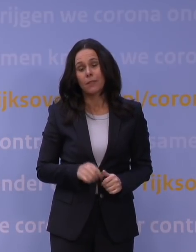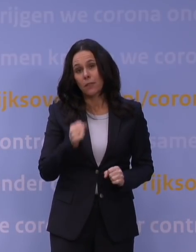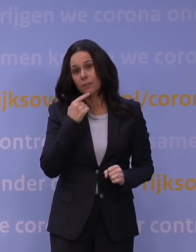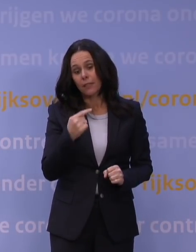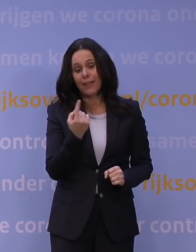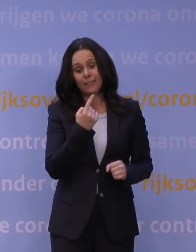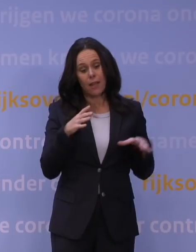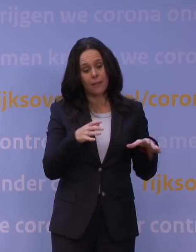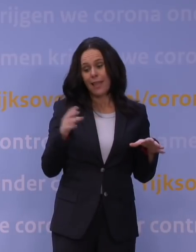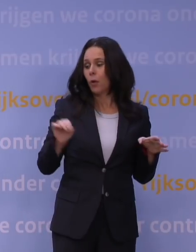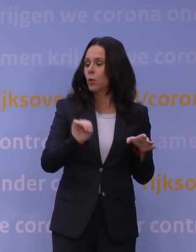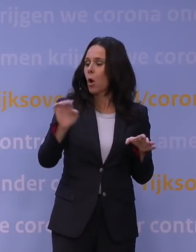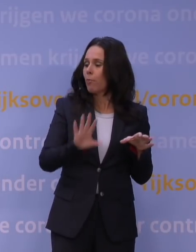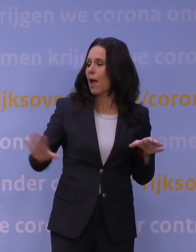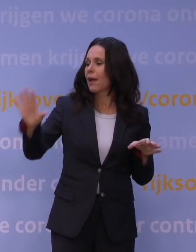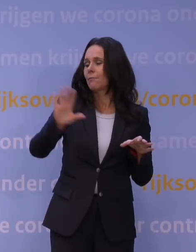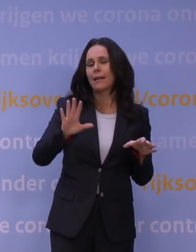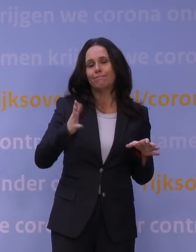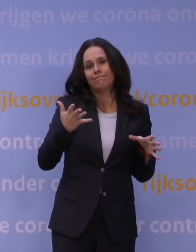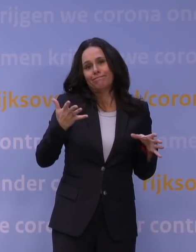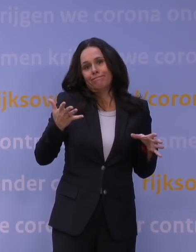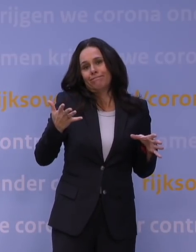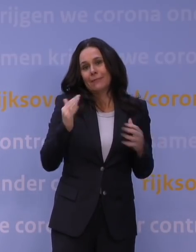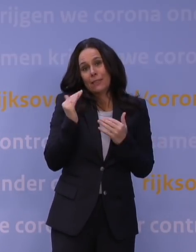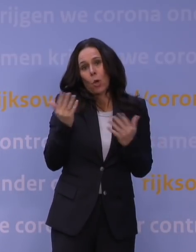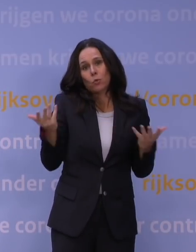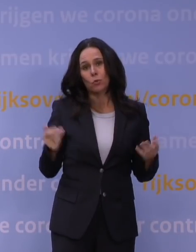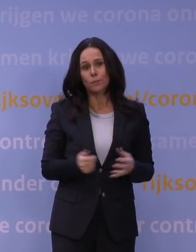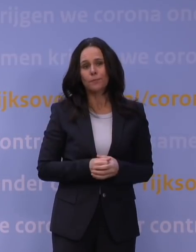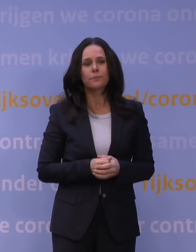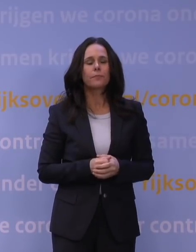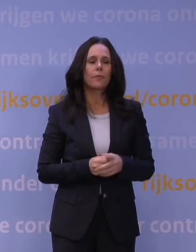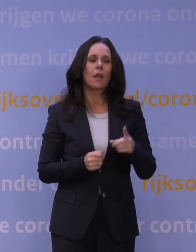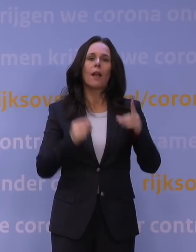Het is heel Europa, maar dat is natuurlijk geen troost. Nederland is in vergelijking met andere landen